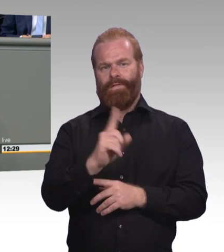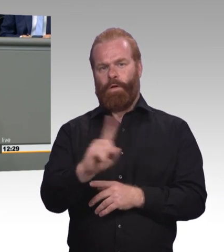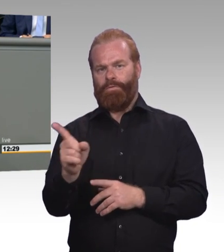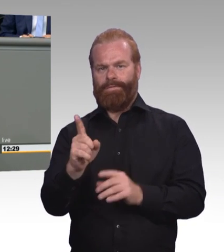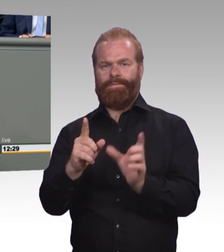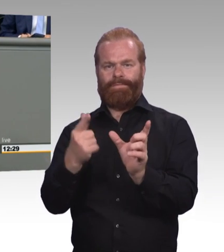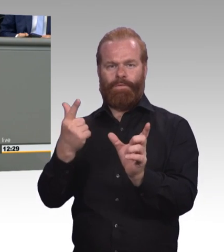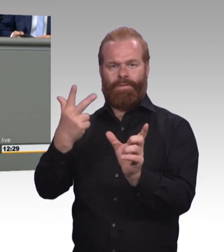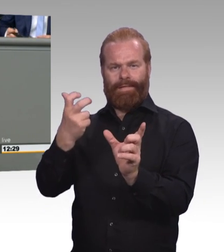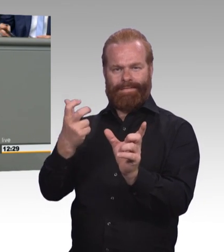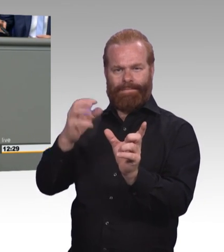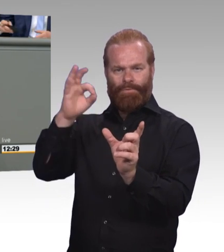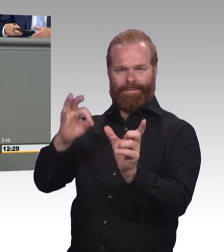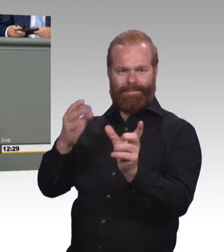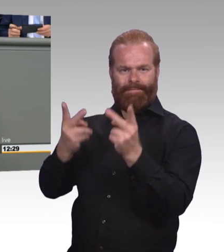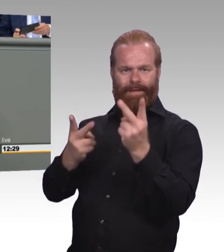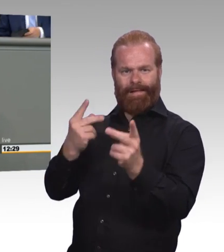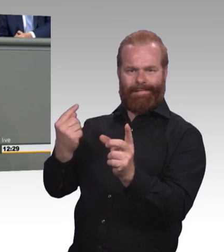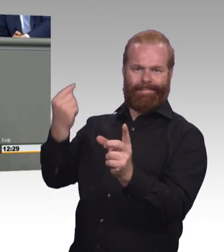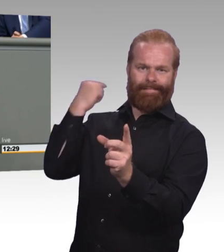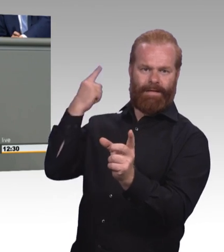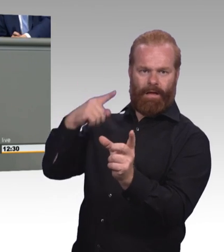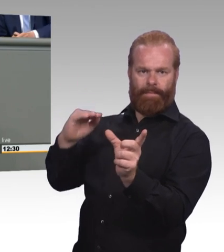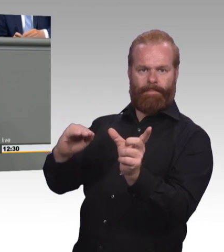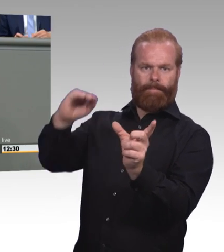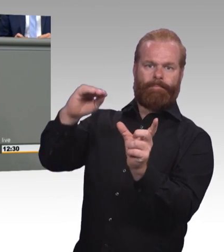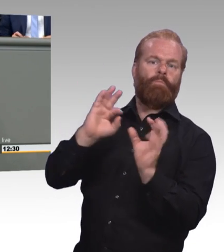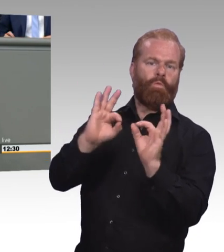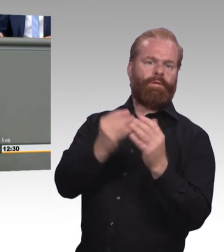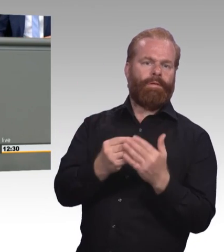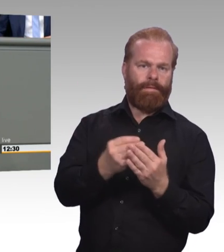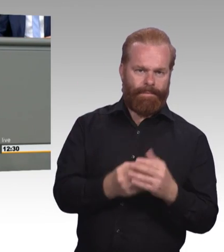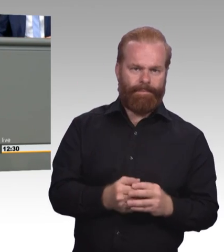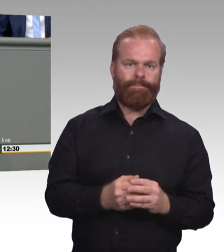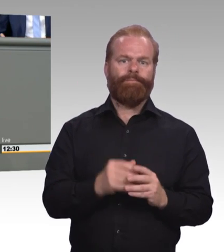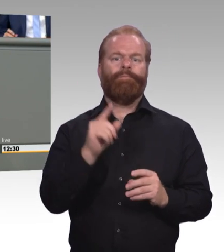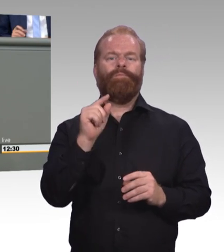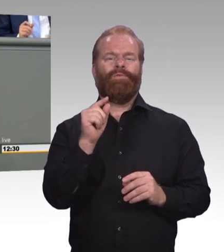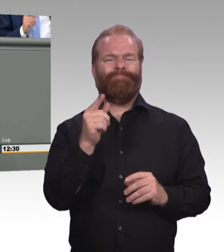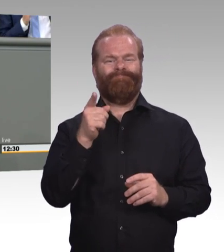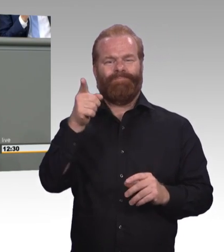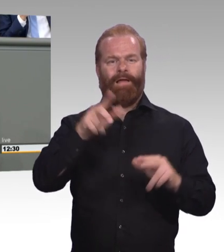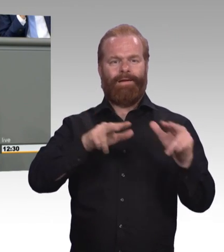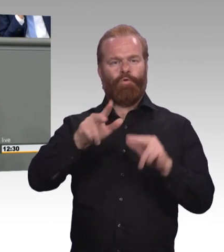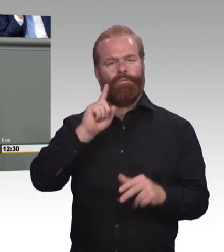(Beifall) Das Zweite, Herr Albani, Sie sind ja ein Kollege des gesunden Menschenverstandes.